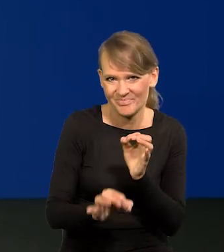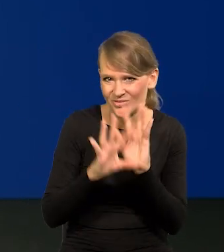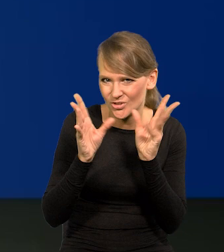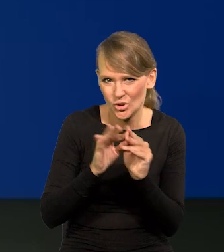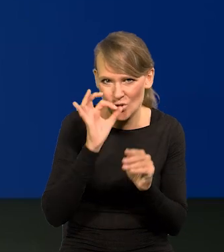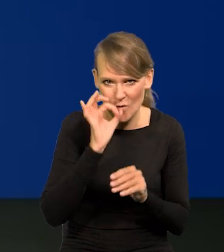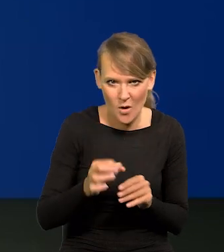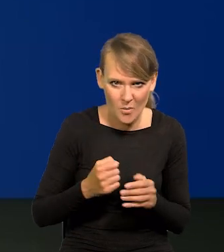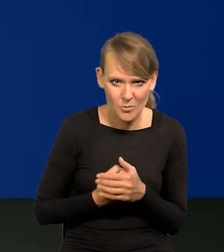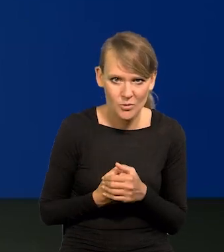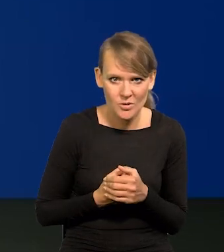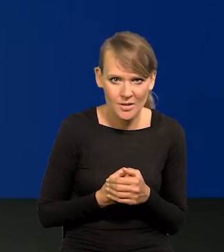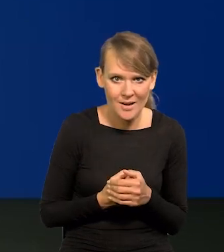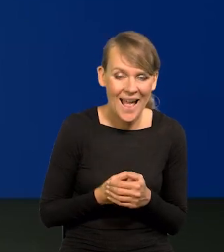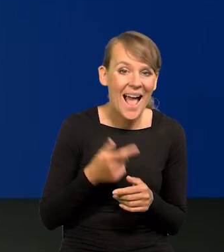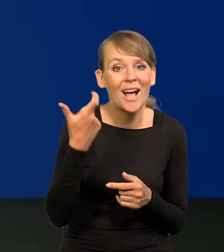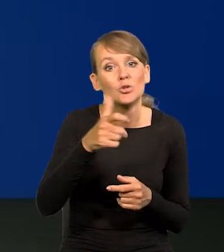Oczywiście niezupełnie trafnie, bo to się nie da.